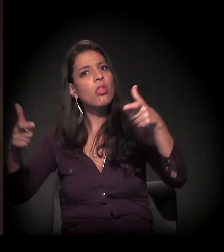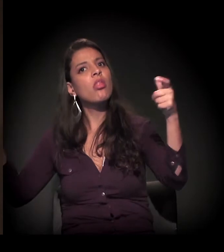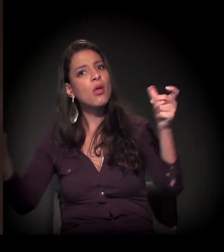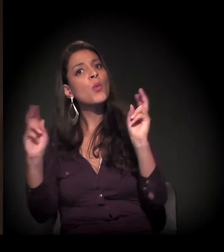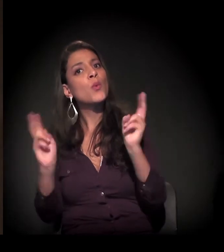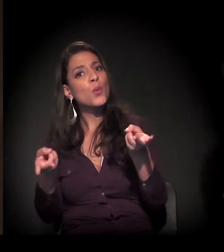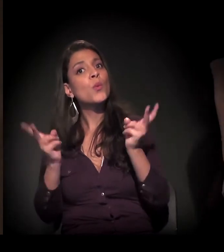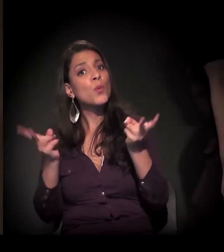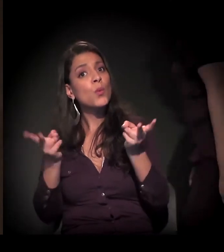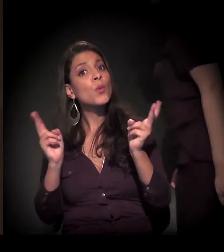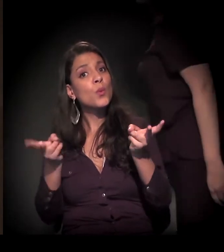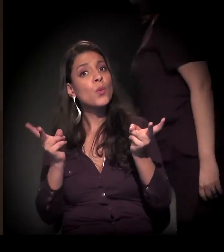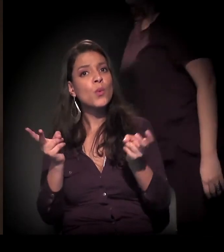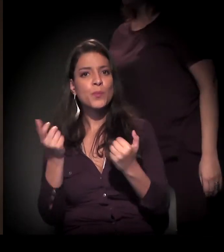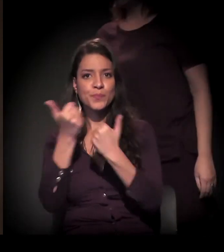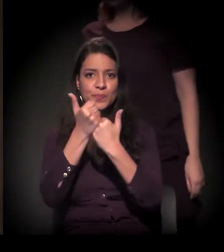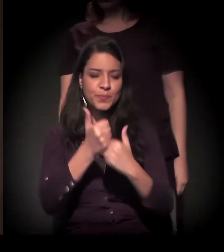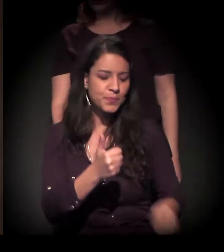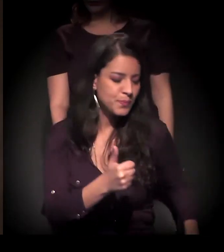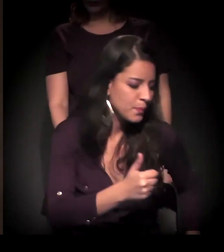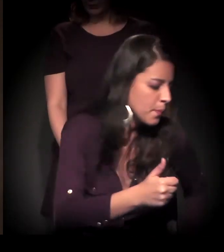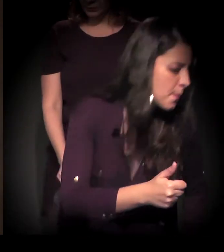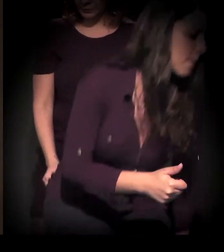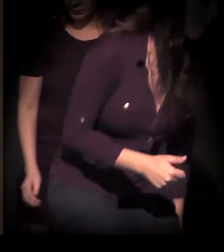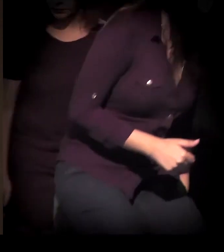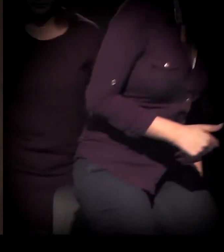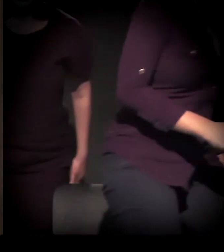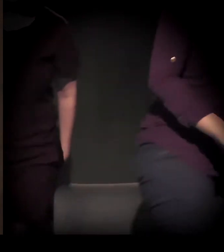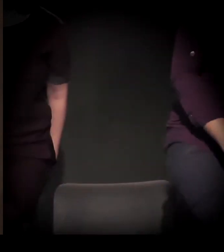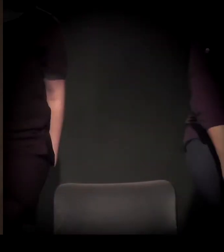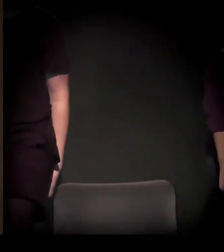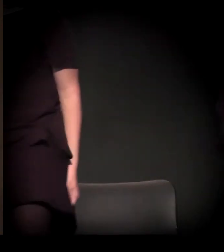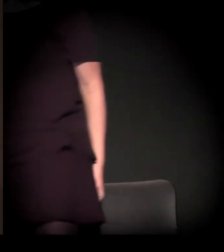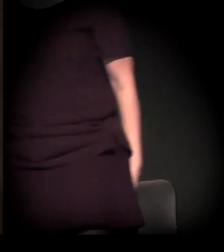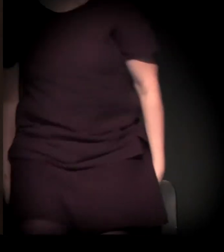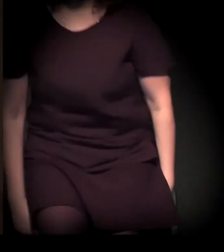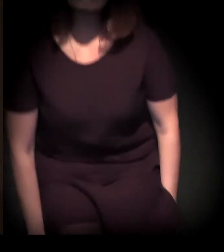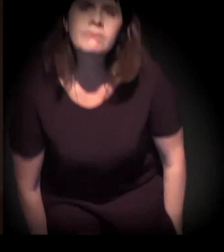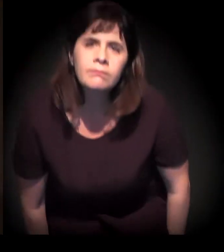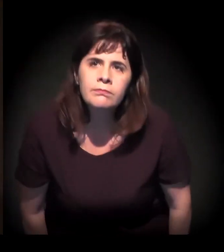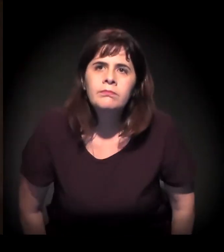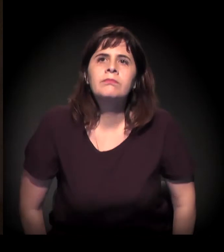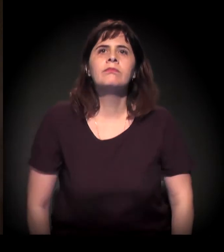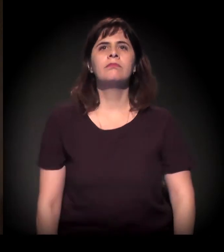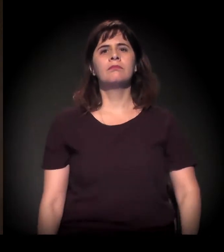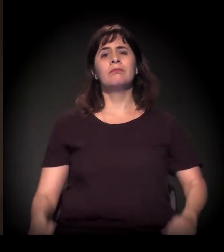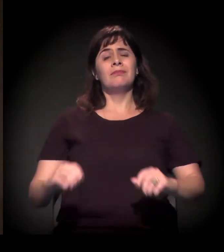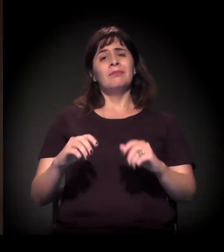essa situação não para de crescer. Especialmente com o agravamento da crise econômica